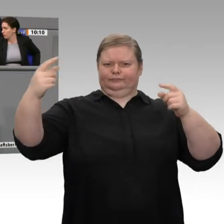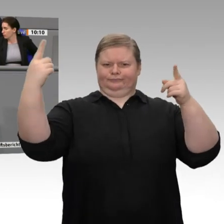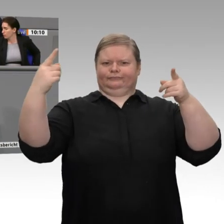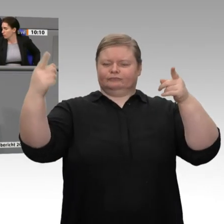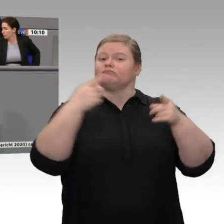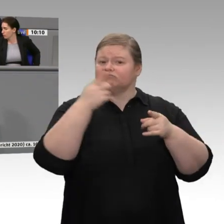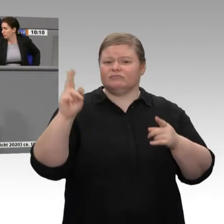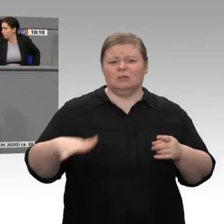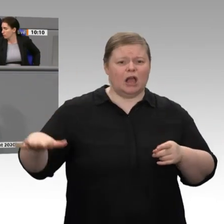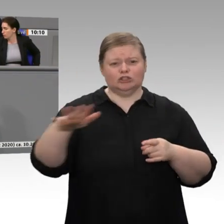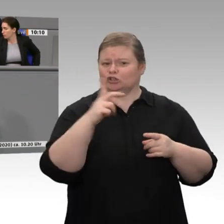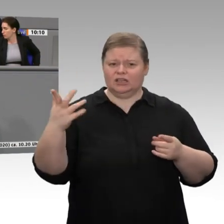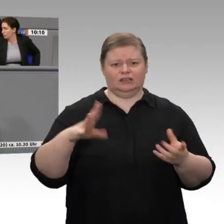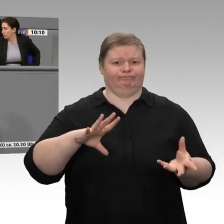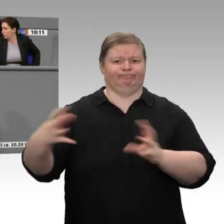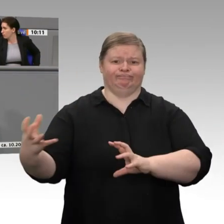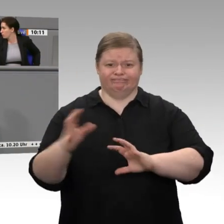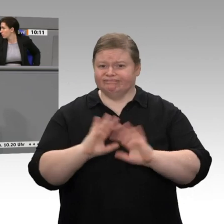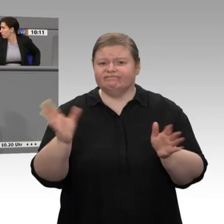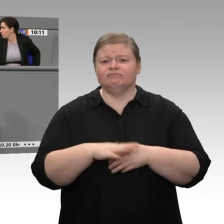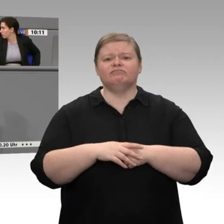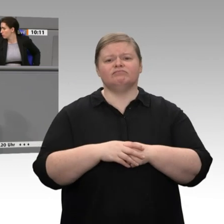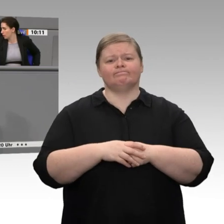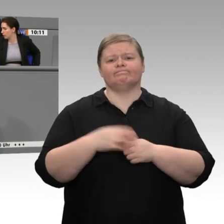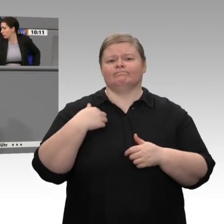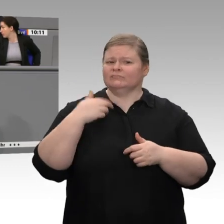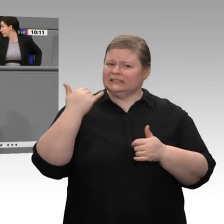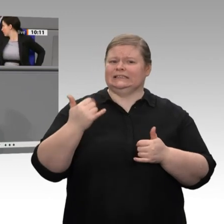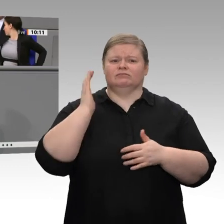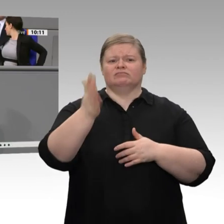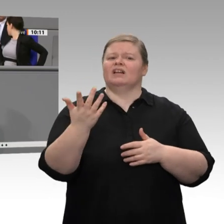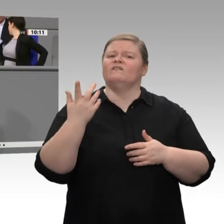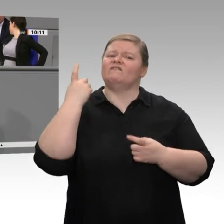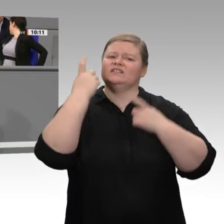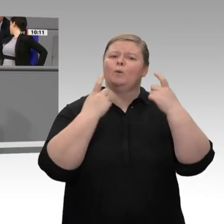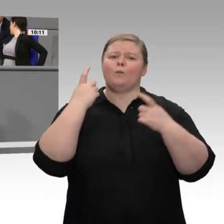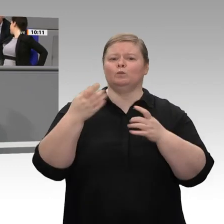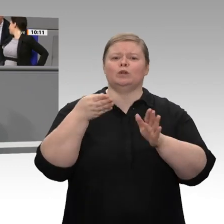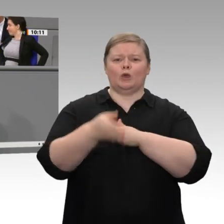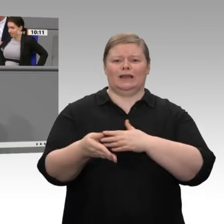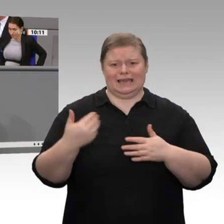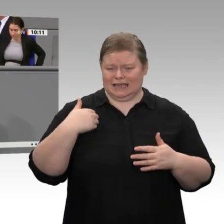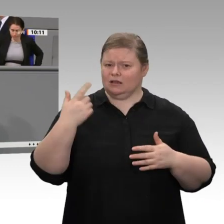der Zementindustrie, der Gipsindustrie, mit deren Vertretern ich heute sprechen werde, reden, dann werden sie Ihnen alle sagen: Wenn wir den Wandel hinkriegen wollen,